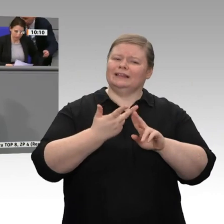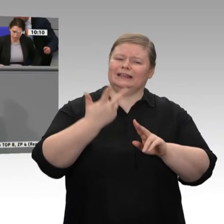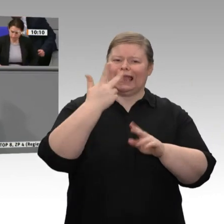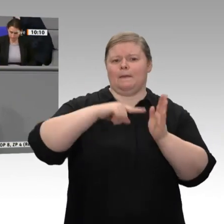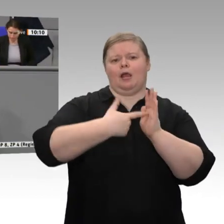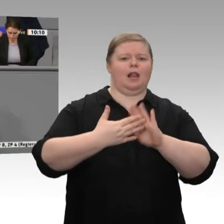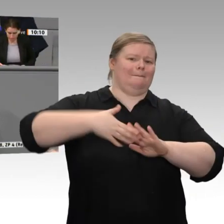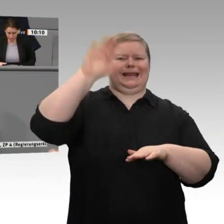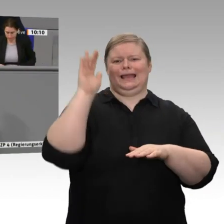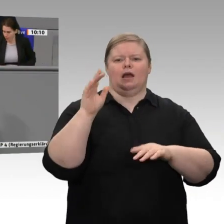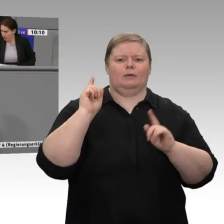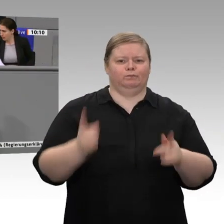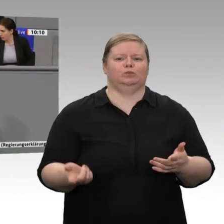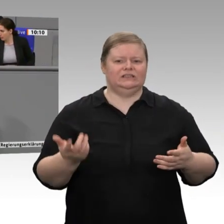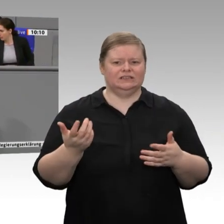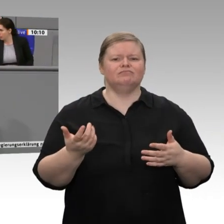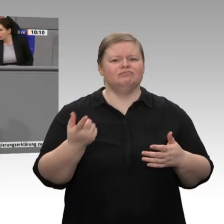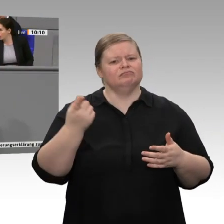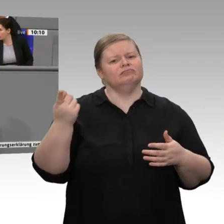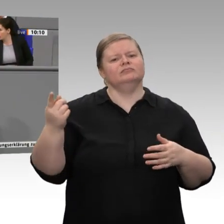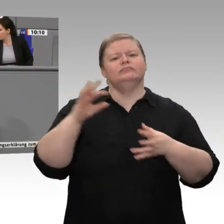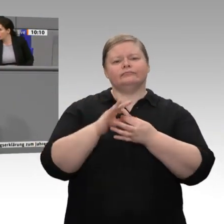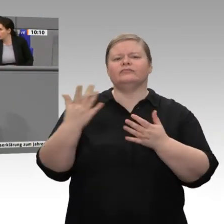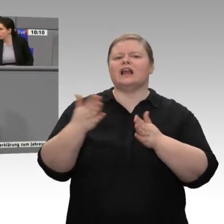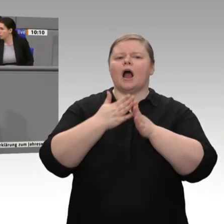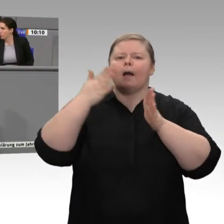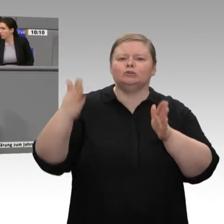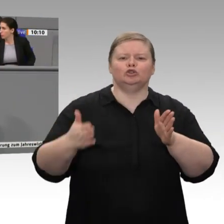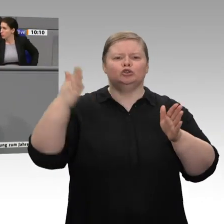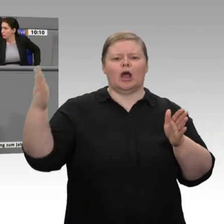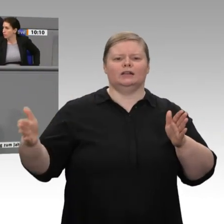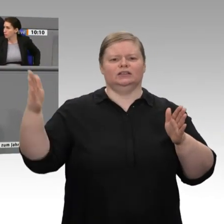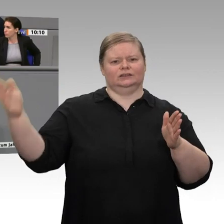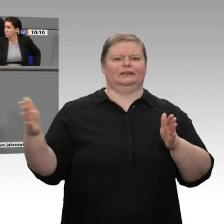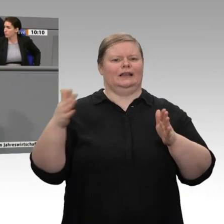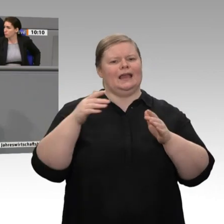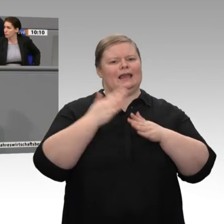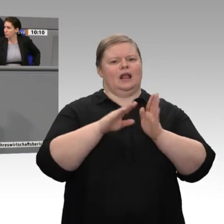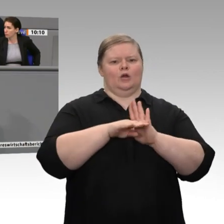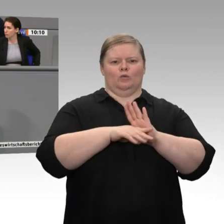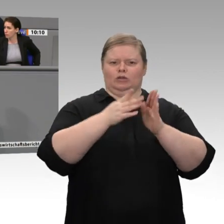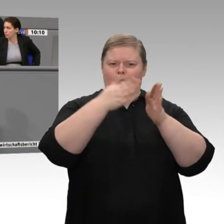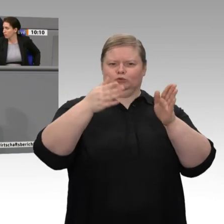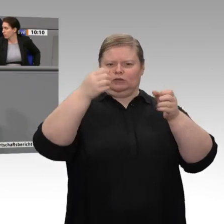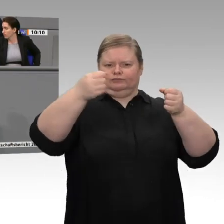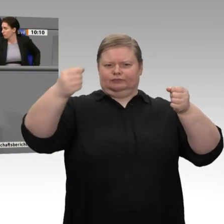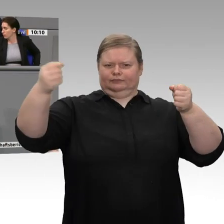Sie auch die Zukunftsfähigkeit unserer Industrie; denn wenn Sie mit der chemischen Industrie, mit den Grundstoffindustrien, mit der Stahlindustrie,